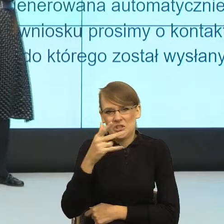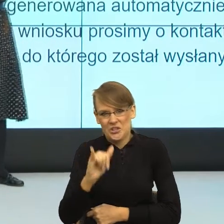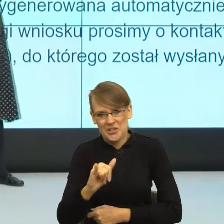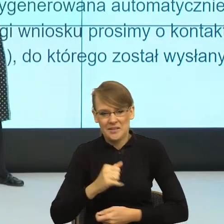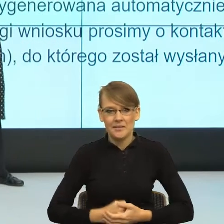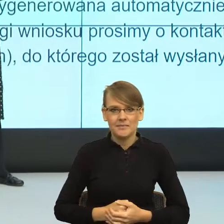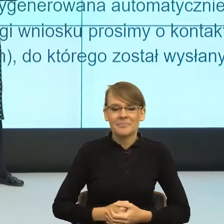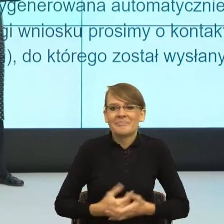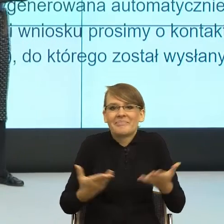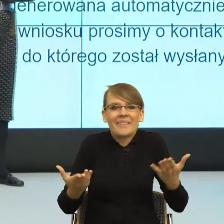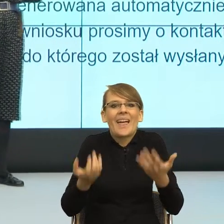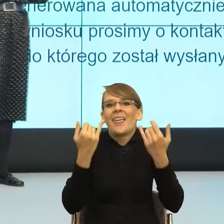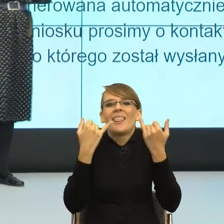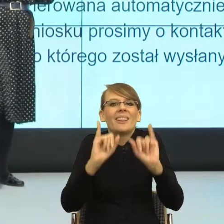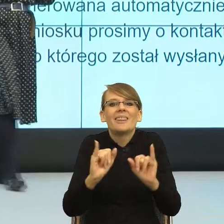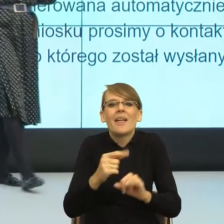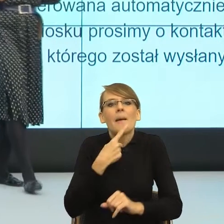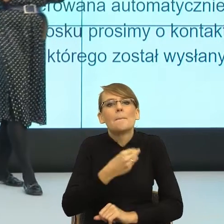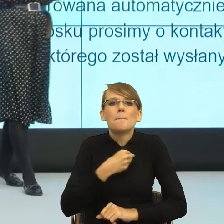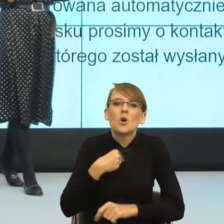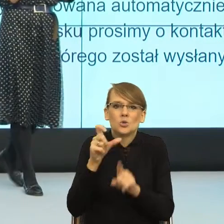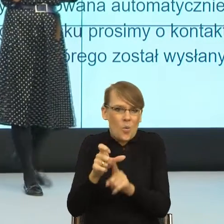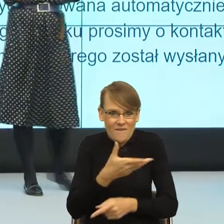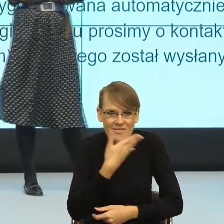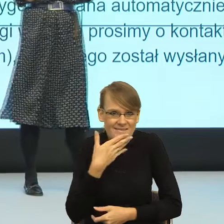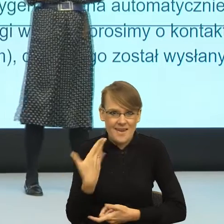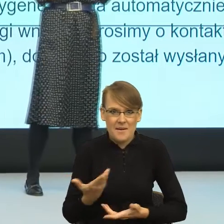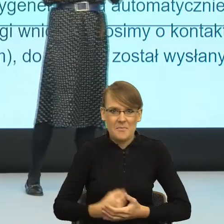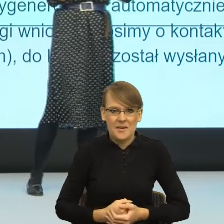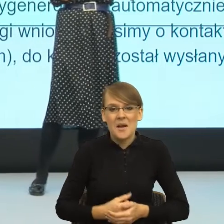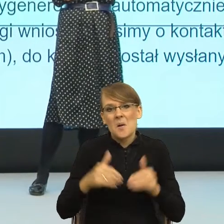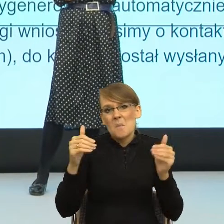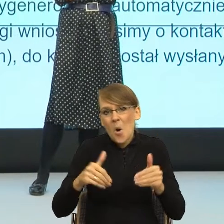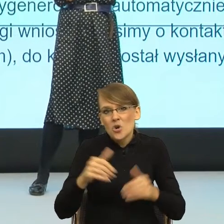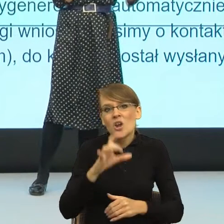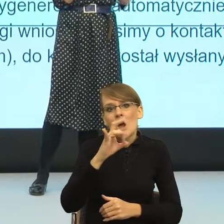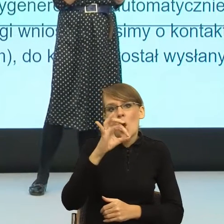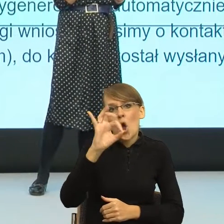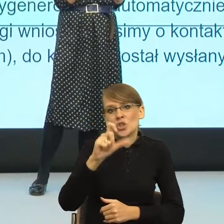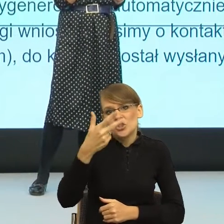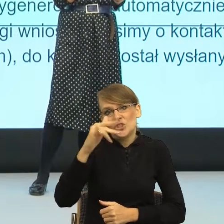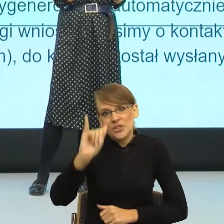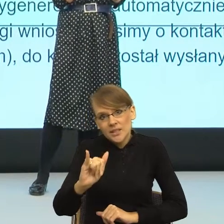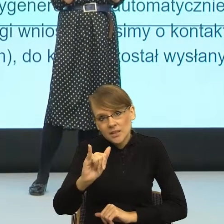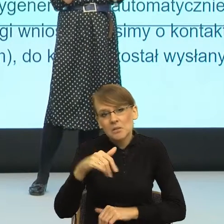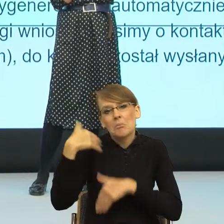polskiej nazwy w tym momencie. Może tak być, że ta gościni zostanie wyparta przez inny leksem feminatywny, z którym się będziemy